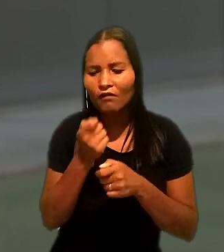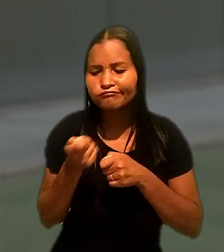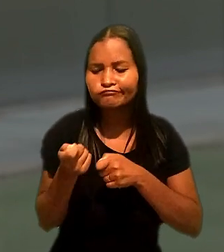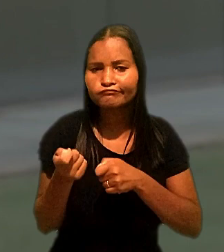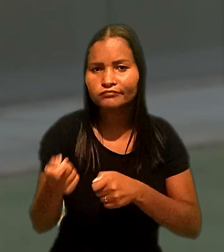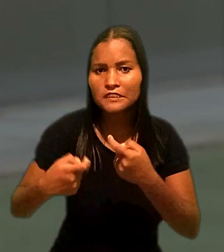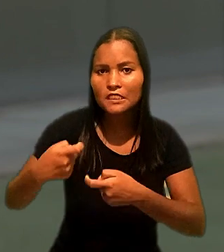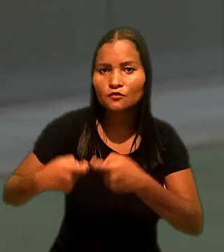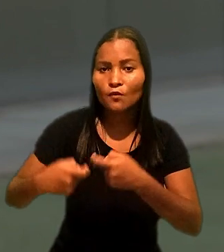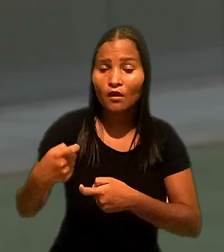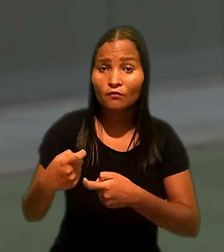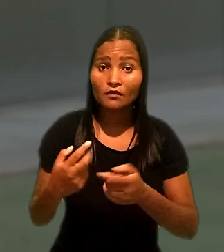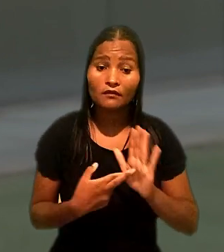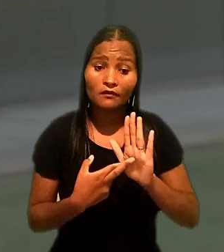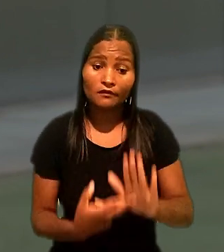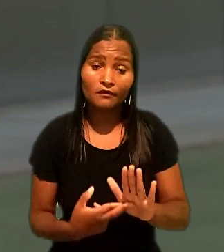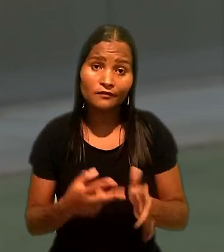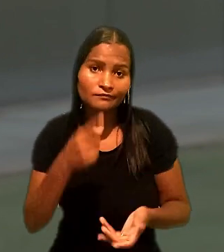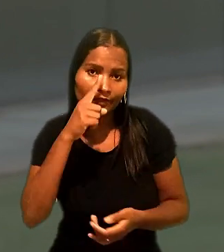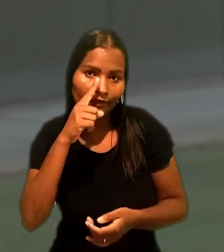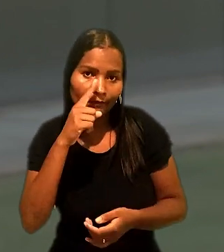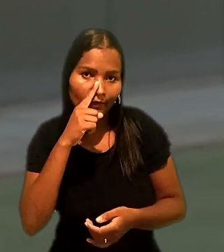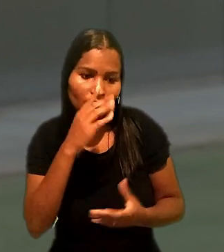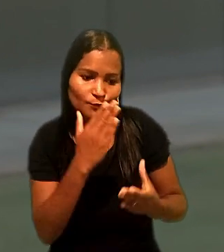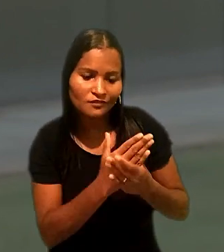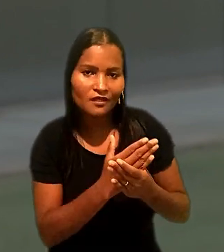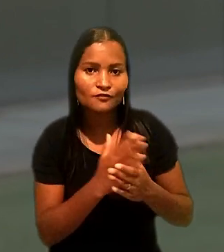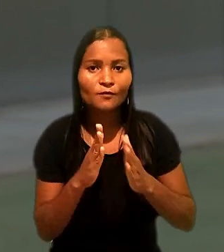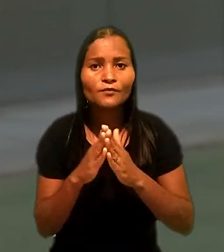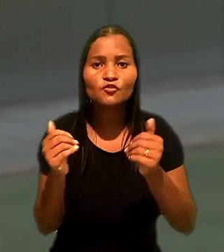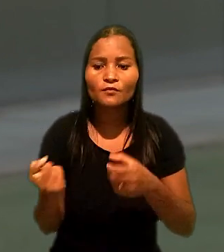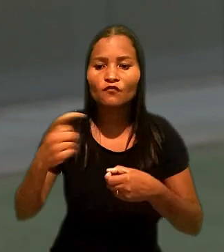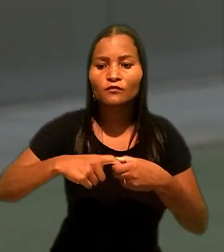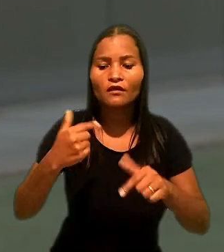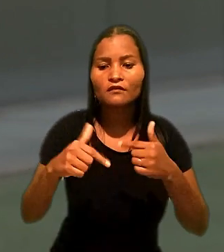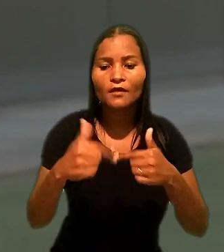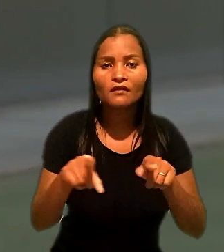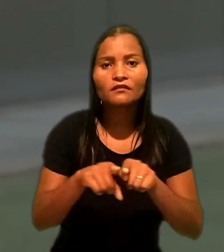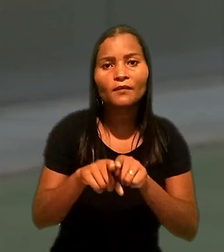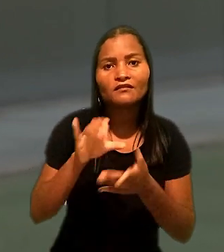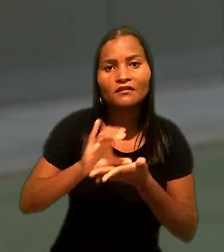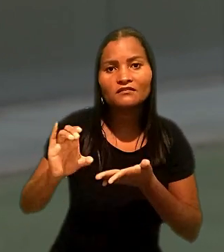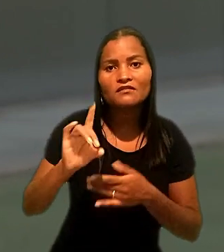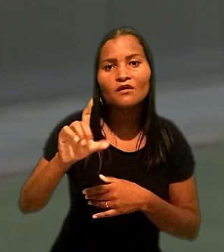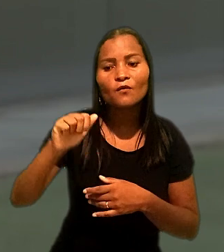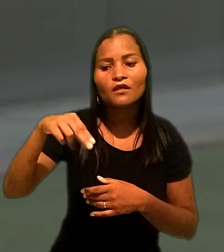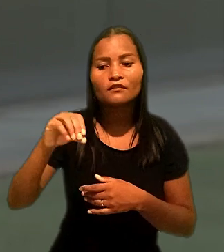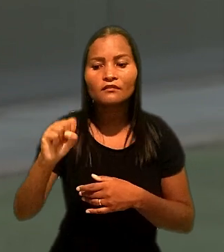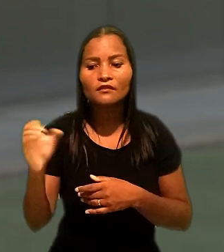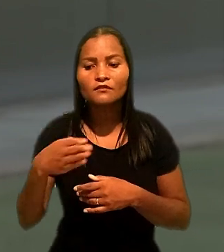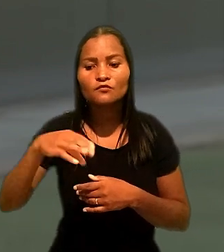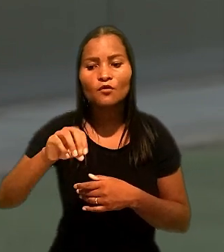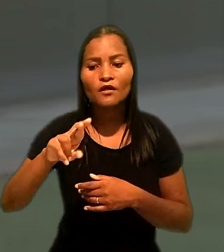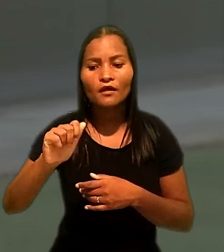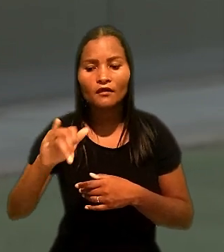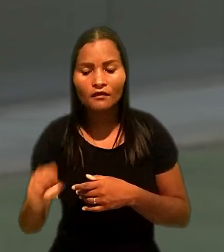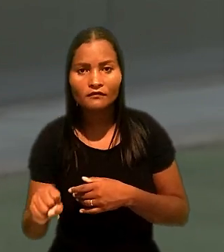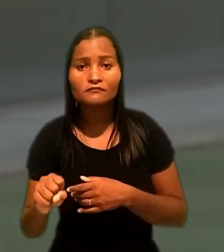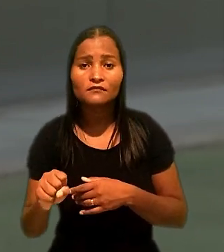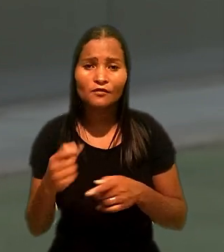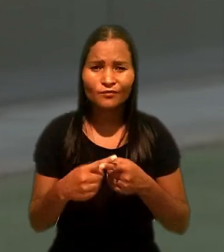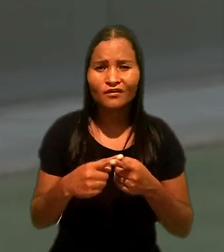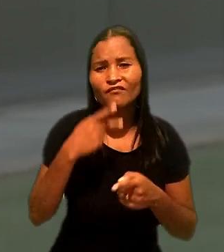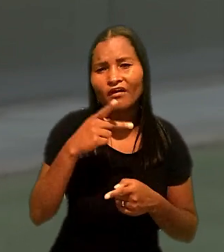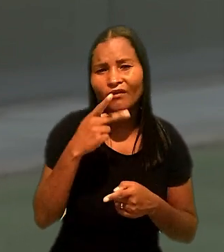Representado pela mãe, na reclamação trabalhista, pediu reintegração e indenização por danos morais, com a alegação de que a dispensa foi discriminatória.